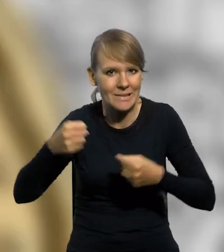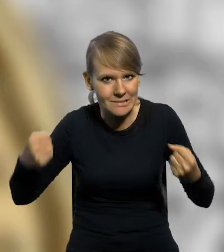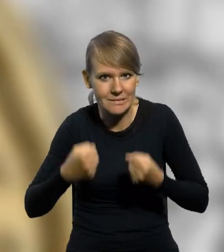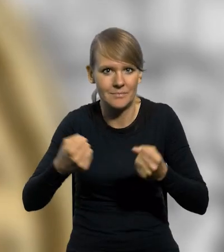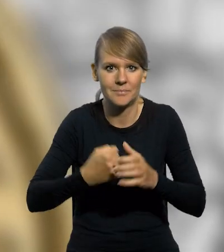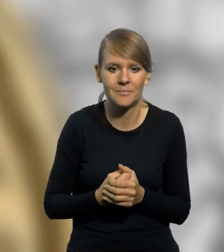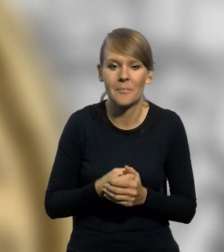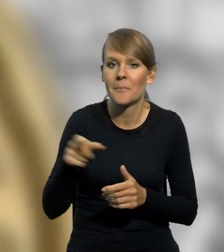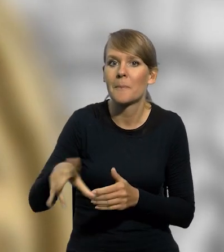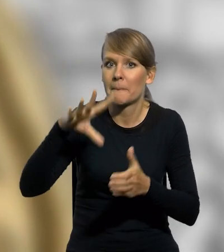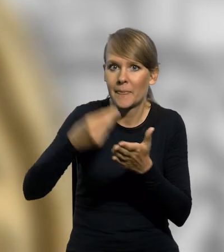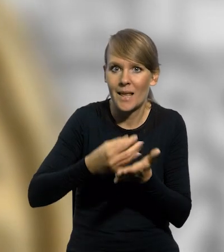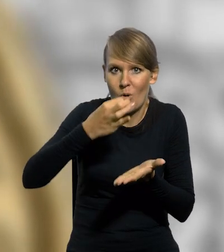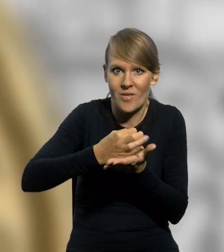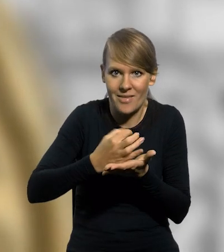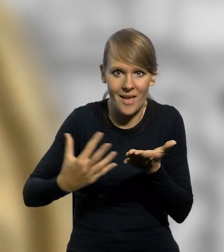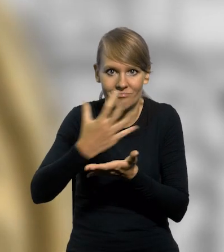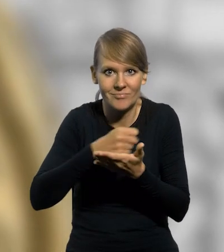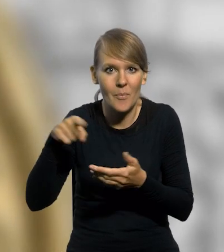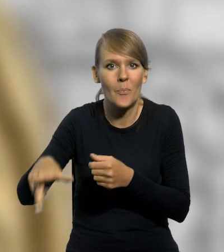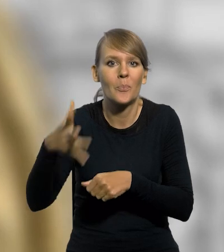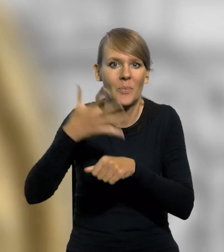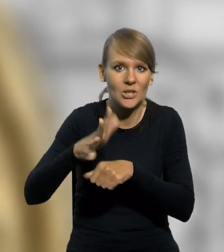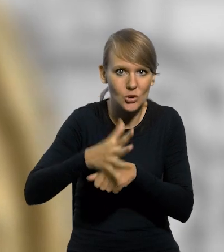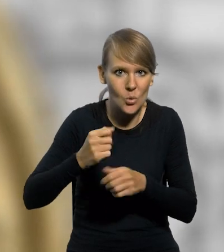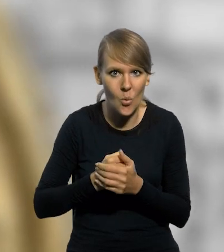Poprzez emisję srebrnej monety kolekcjonerskiej o nominale 50 złotych